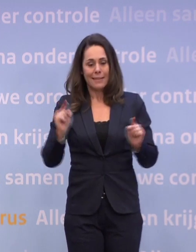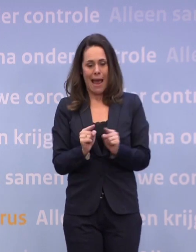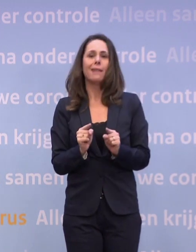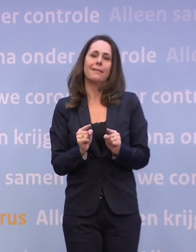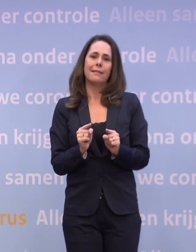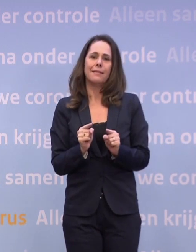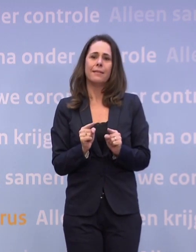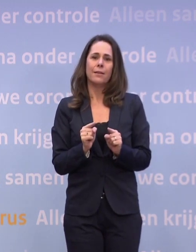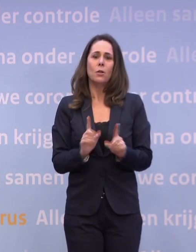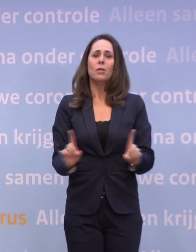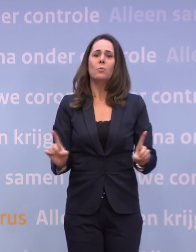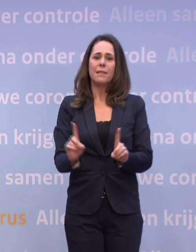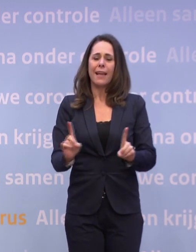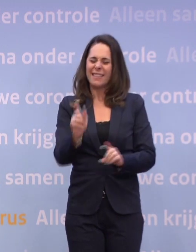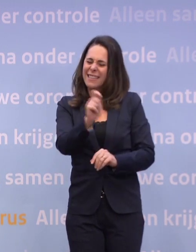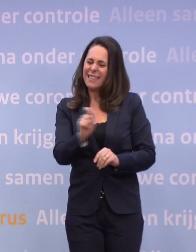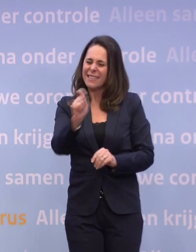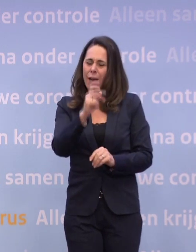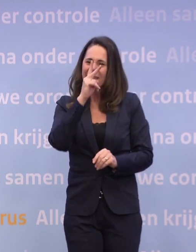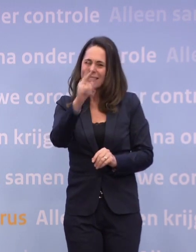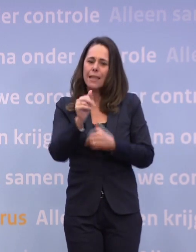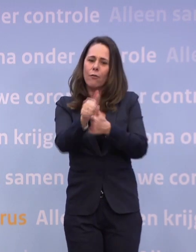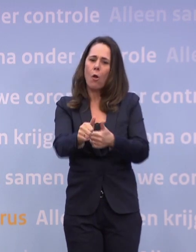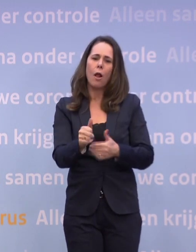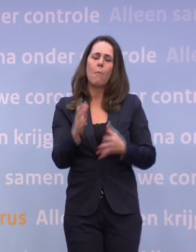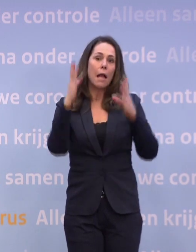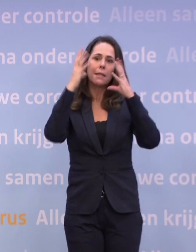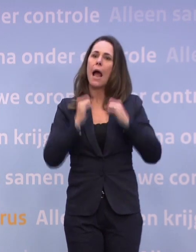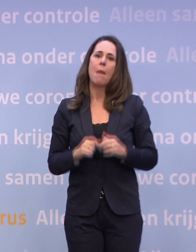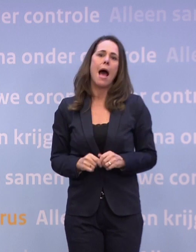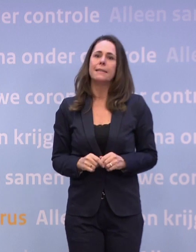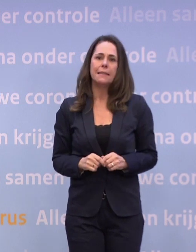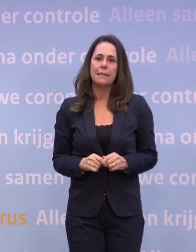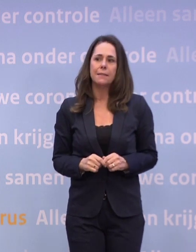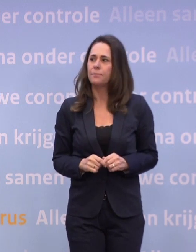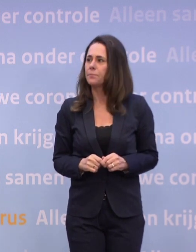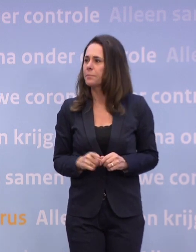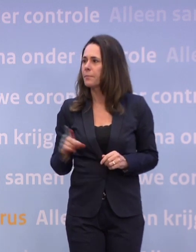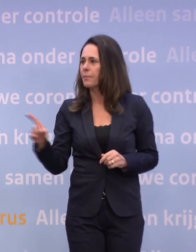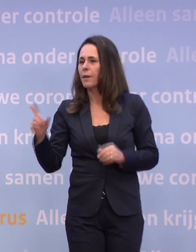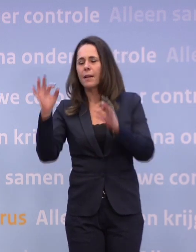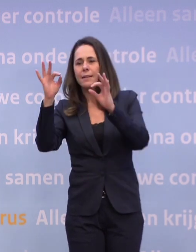Dus je ziet inderdaad in de cijfers enig effect daarvan, maar het is niet dramatisch. Trouw en dan aansluitend ANP...